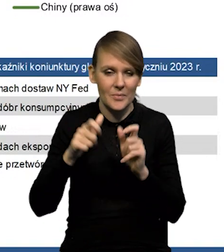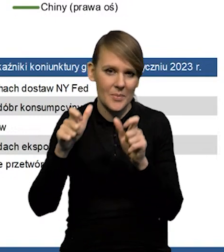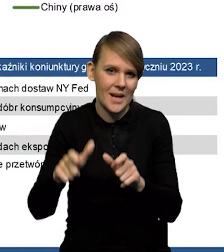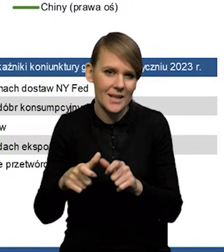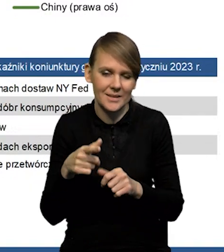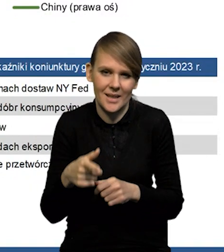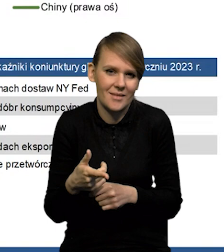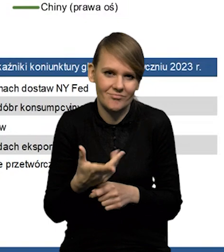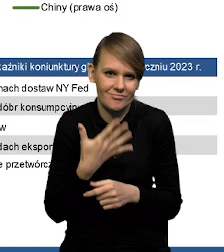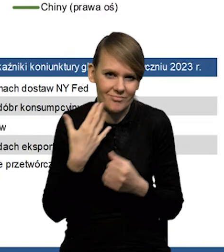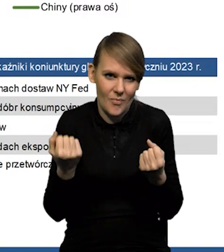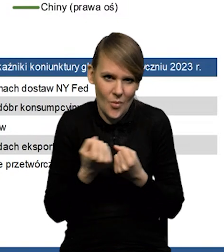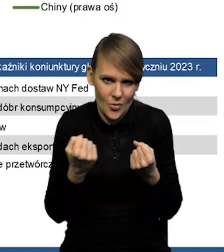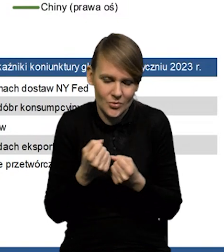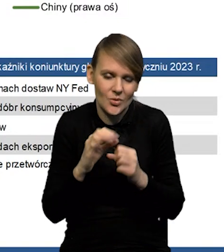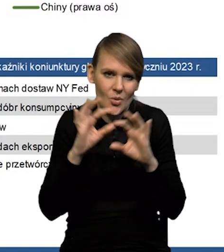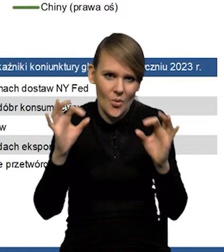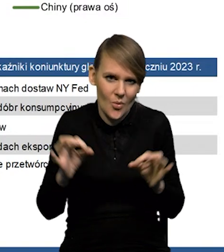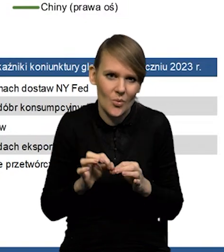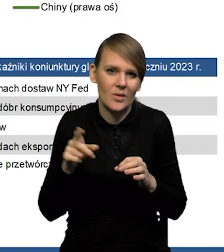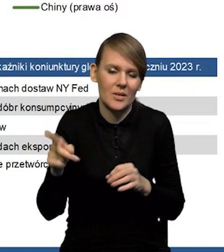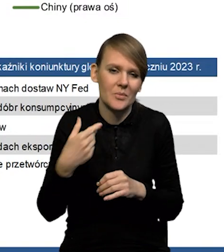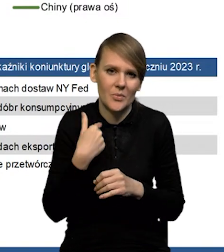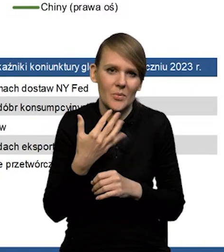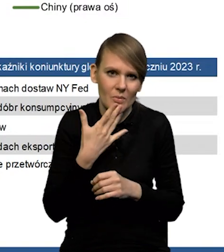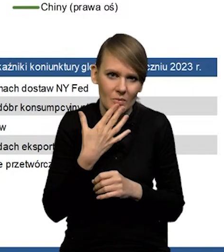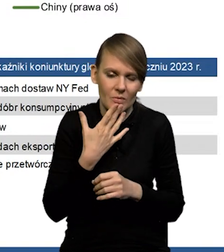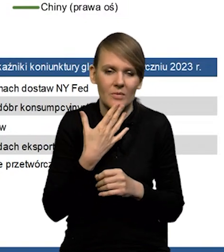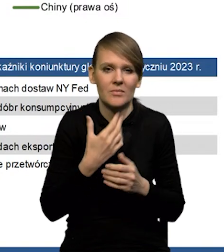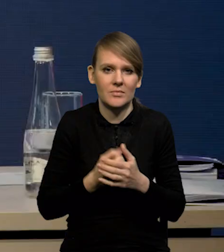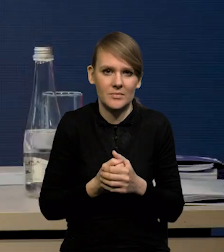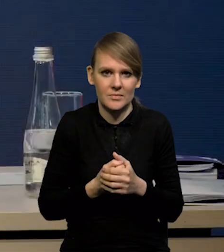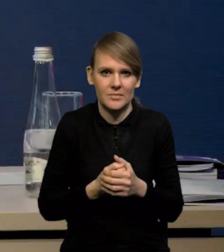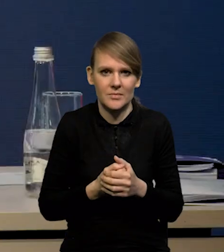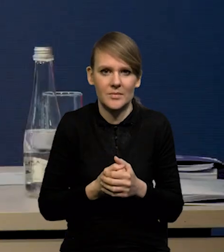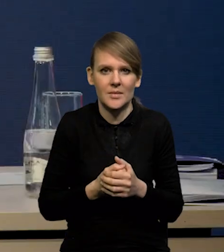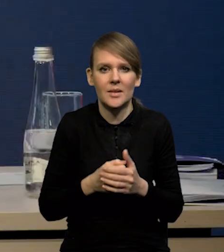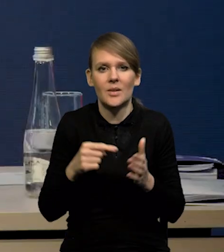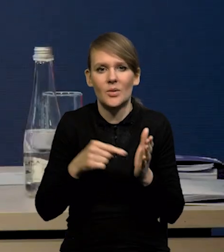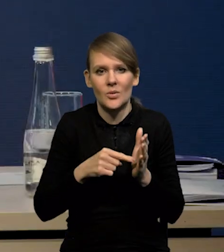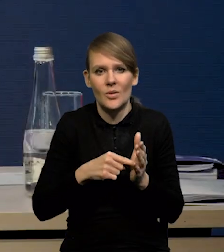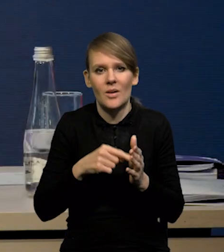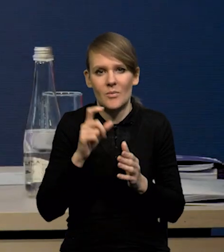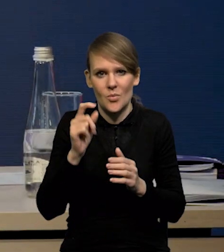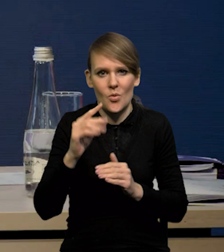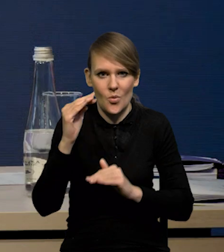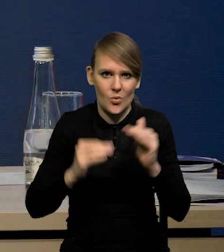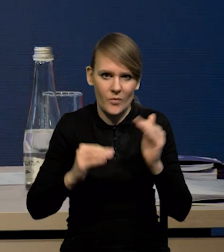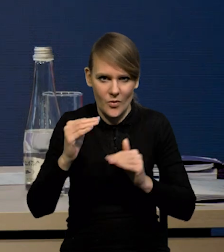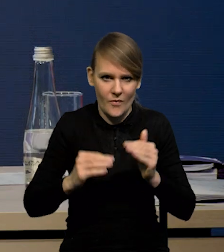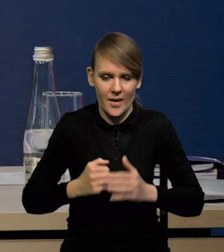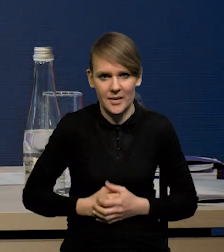nie jest bardzo silna, także głównie tak jak Pani Redaktor mówiła, ten kanał surowcowy. ale on jest trochę zrównoważony przez te inne elementy.